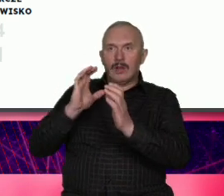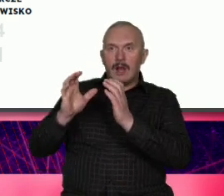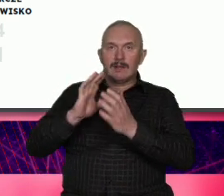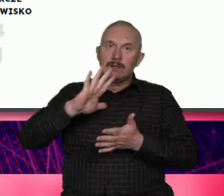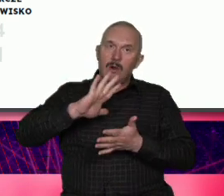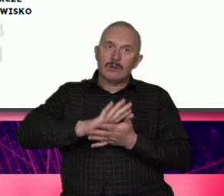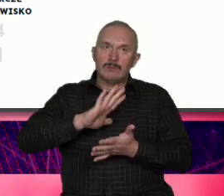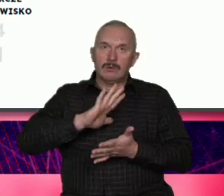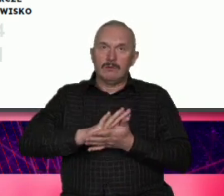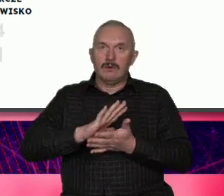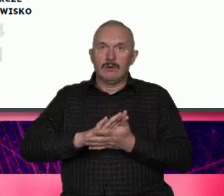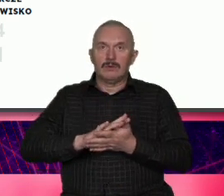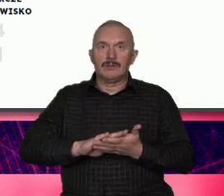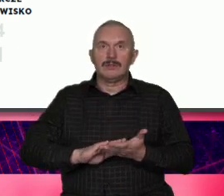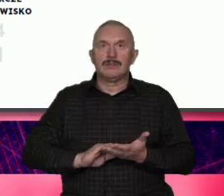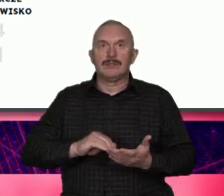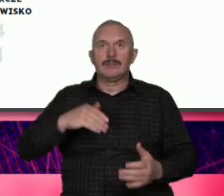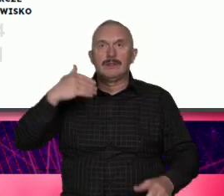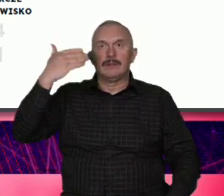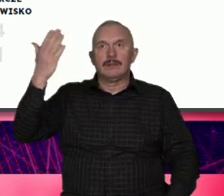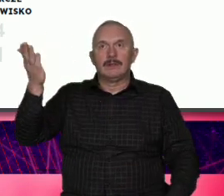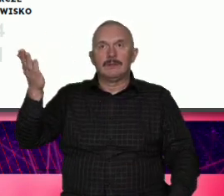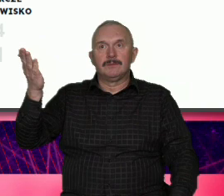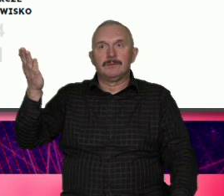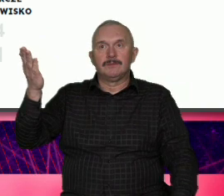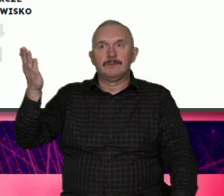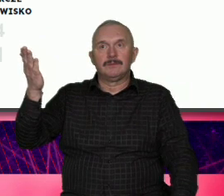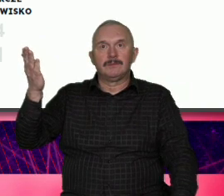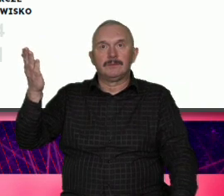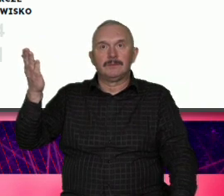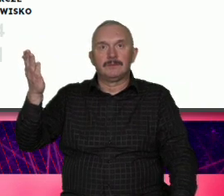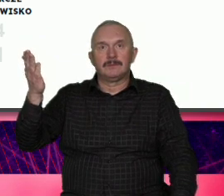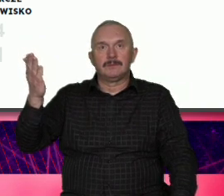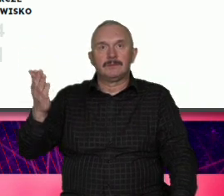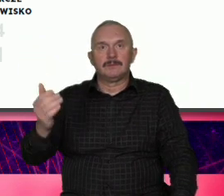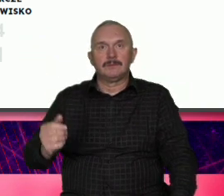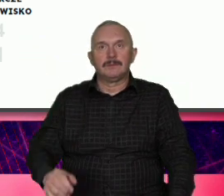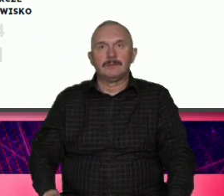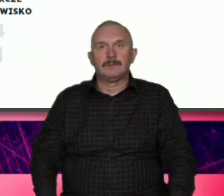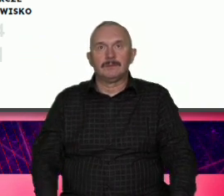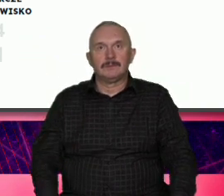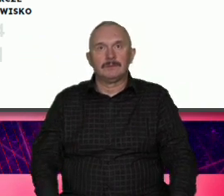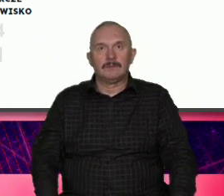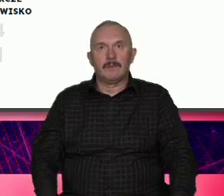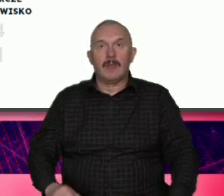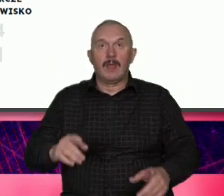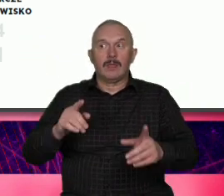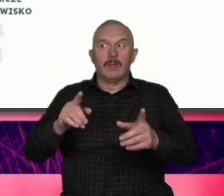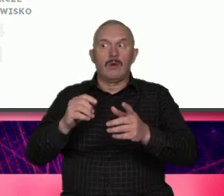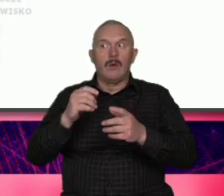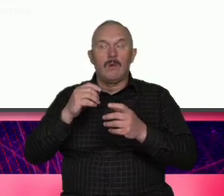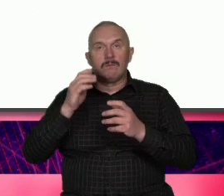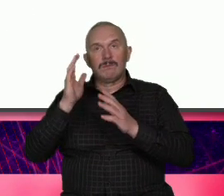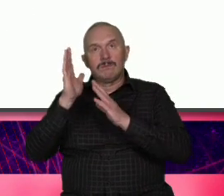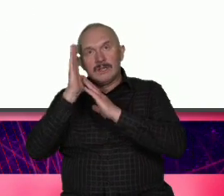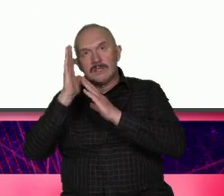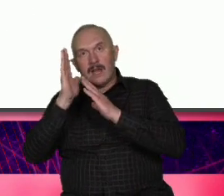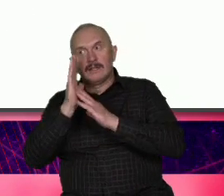wizja rozwoju i cele strategiczne aktywni mieszkańcy i odpowiedzialna Wspólnota z wielką przyjemnością przeczytałem i natrafiłem na fragment